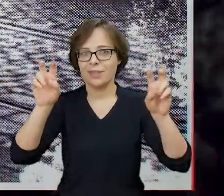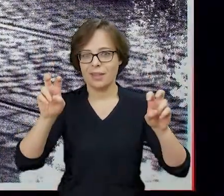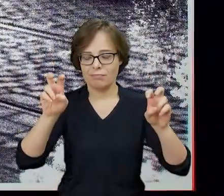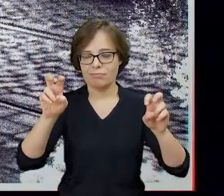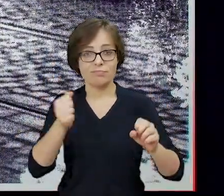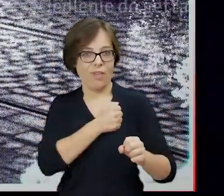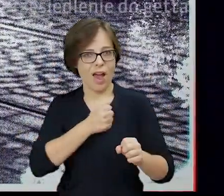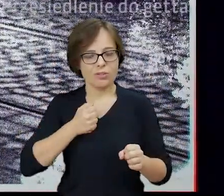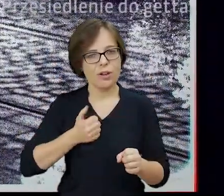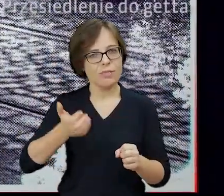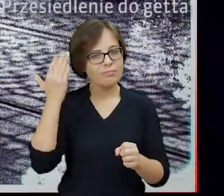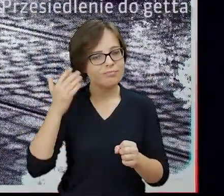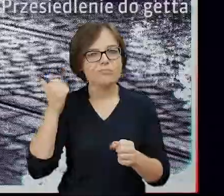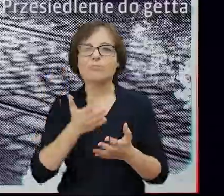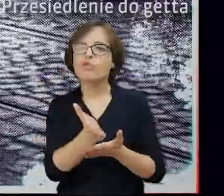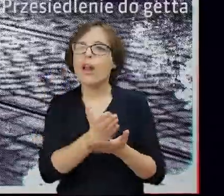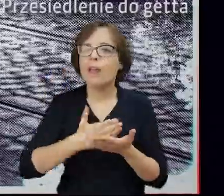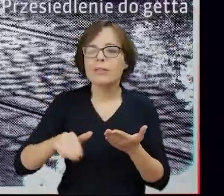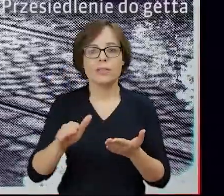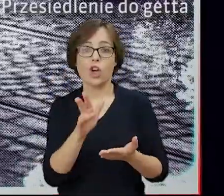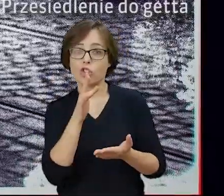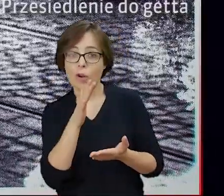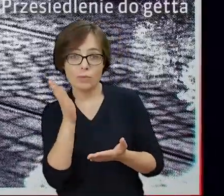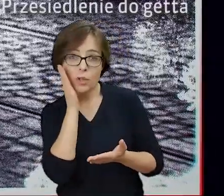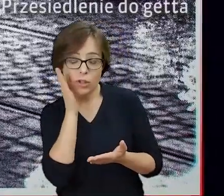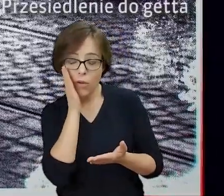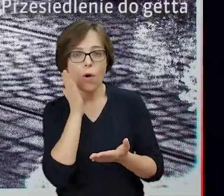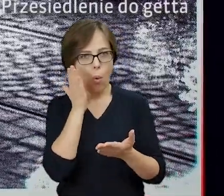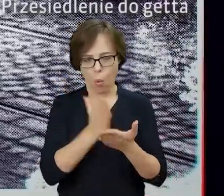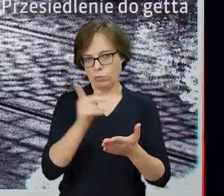„Była żydowska dzielnica mieszkaniowa w Warszawie przestała istnieć”.